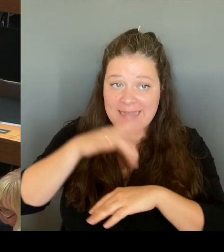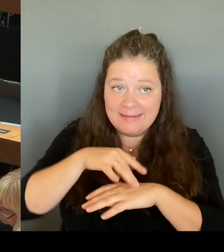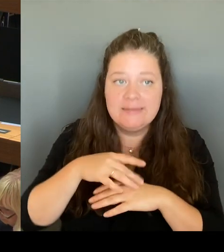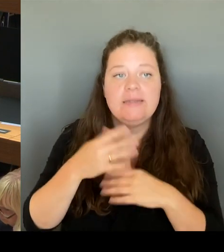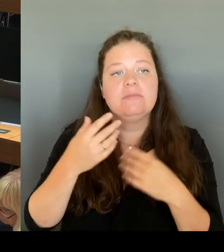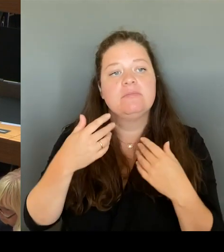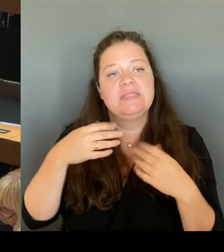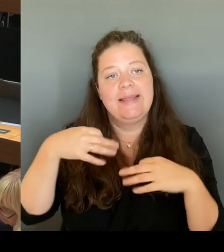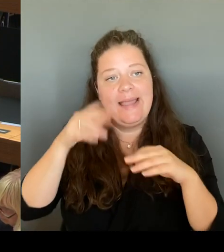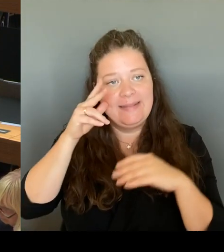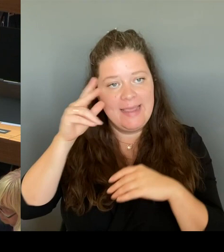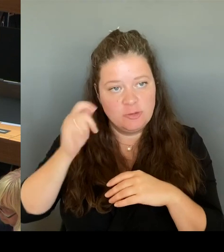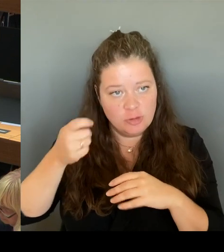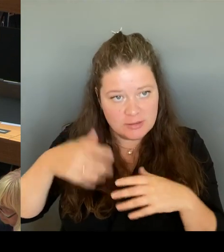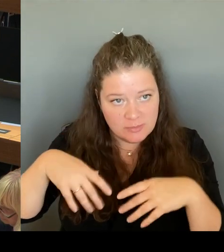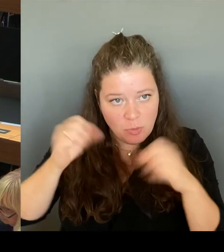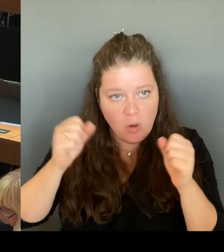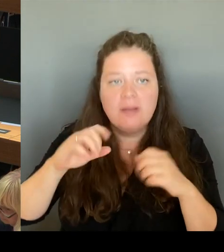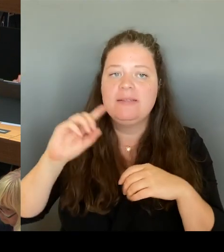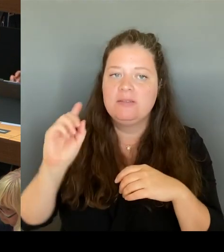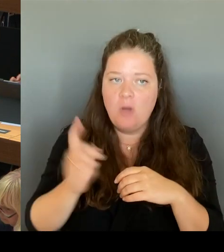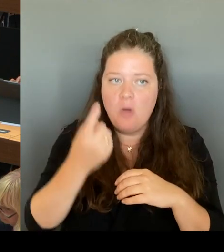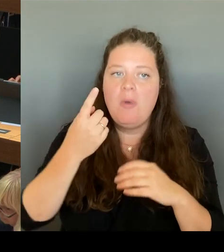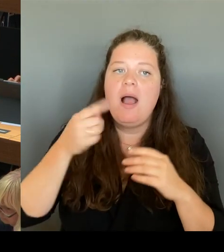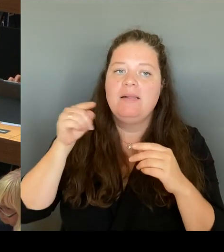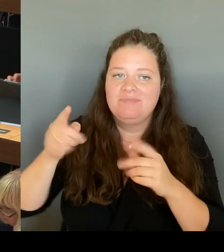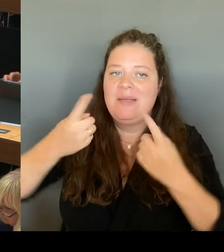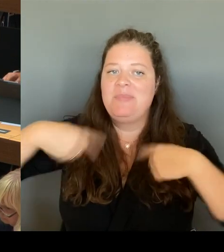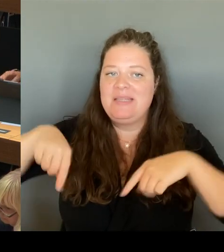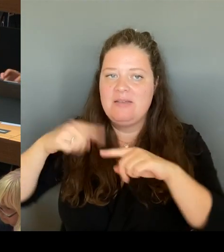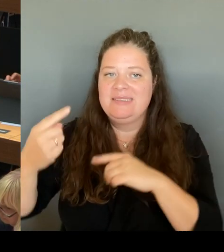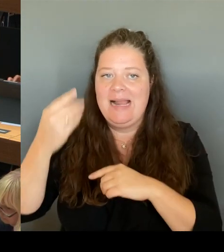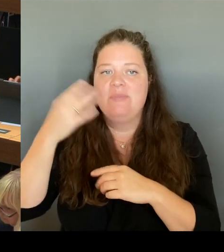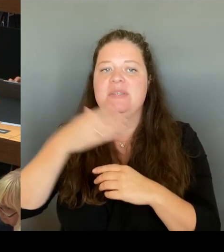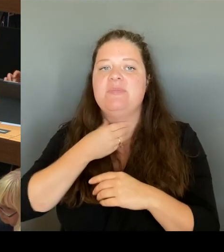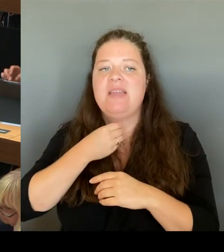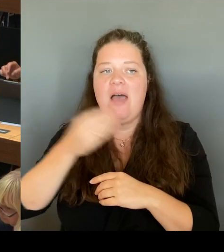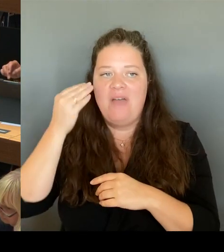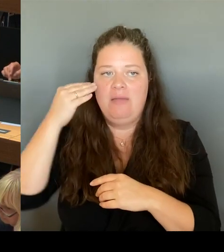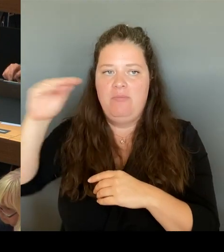dort Schulplätze zu schaffen. Das dauert zu lange und kann in der aktuellen Haushaltsplanung dort nicht berücksichtigt werden.